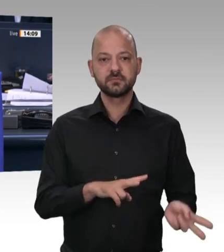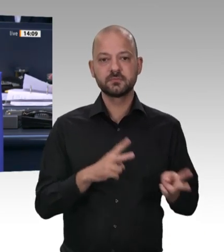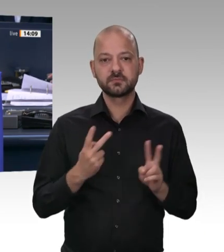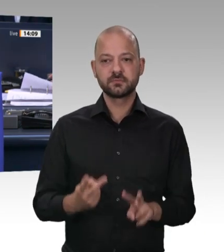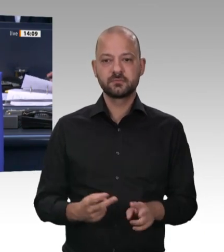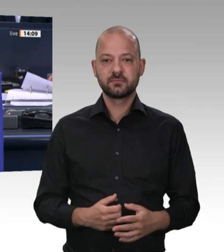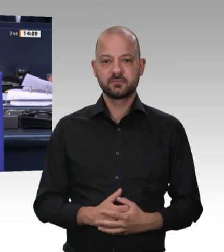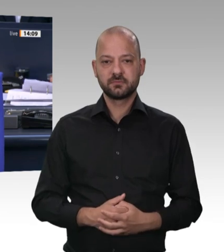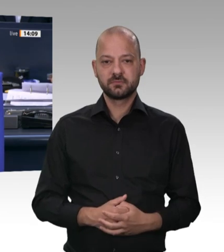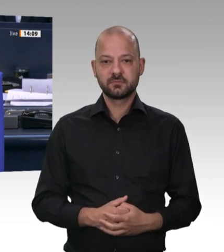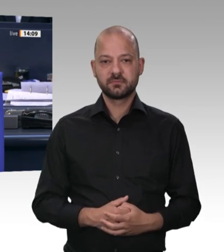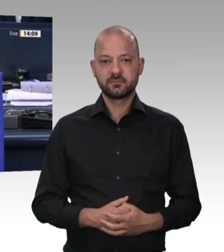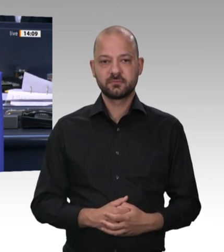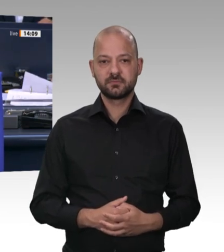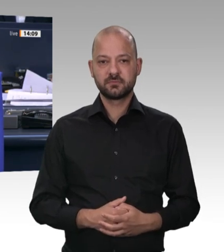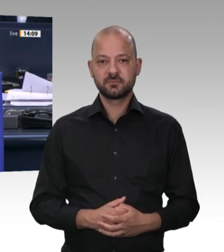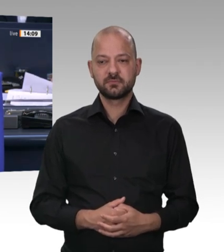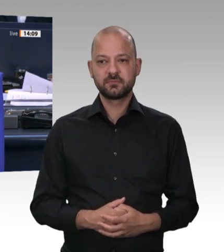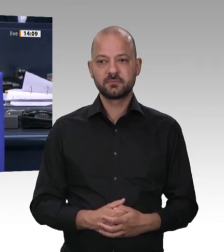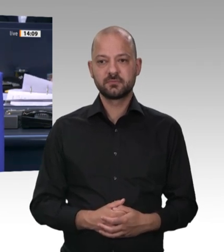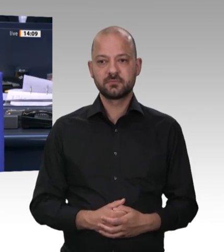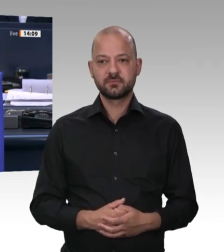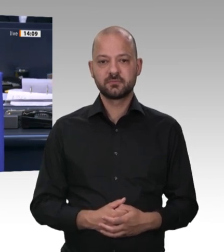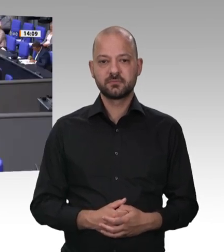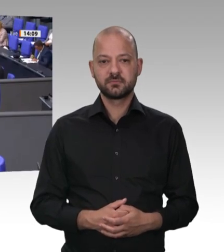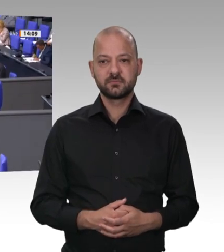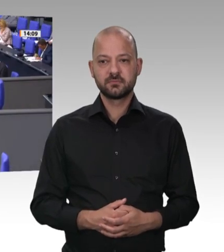Das Wort hat der Bundesminister für Arbeit und Soziales, Hubertus Heil.